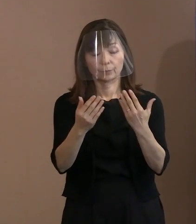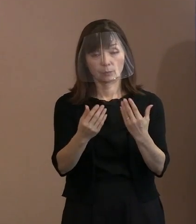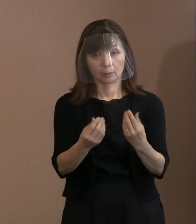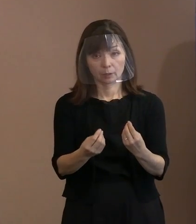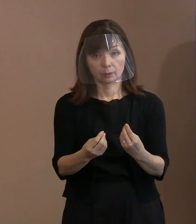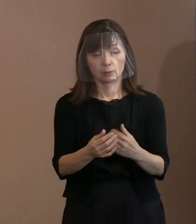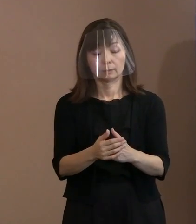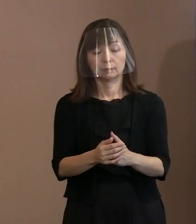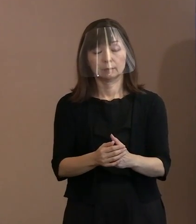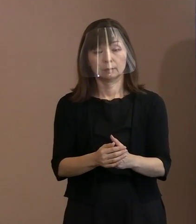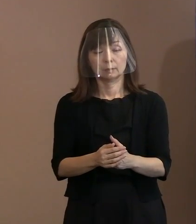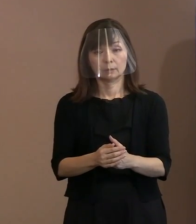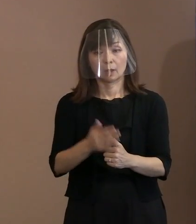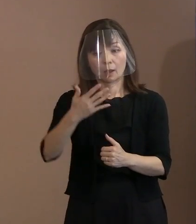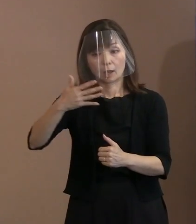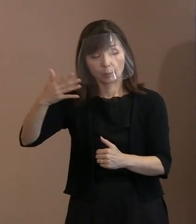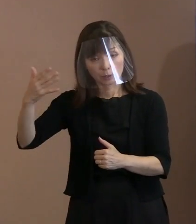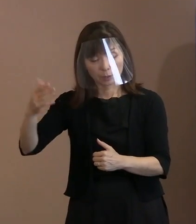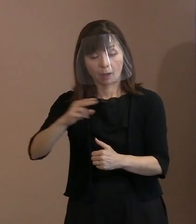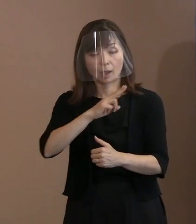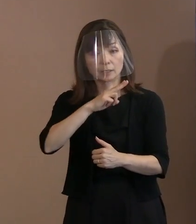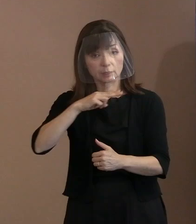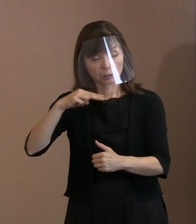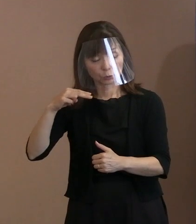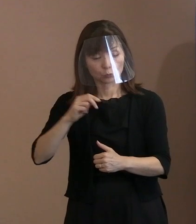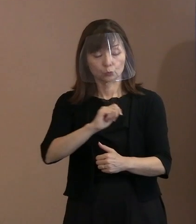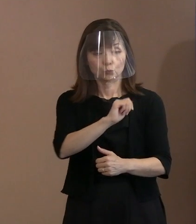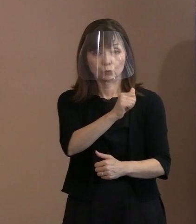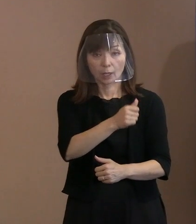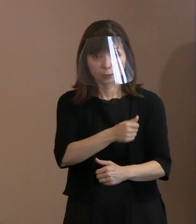アメリカに対して､イギリスに対して､ フランスに対して､ロシアに対して､